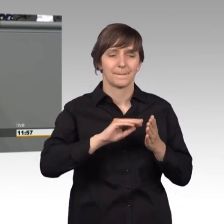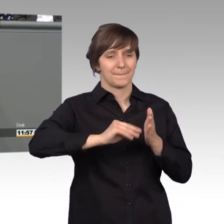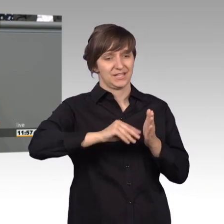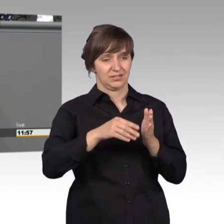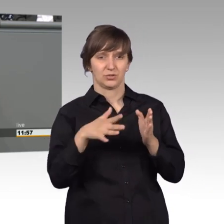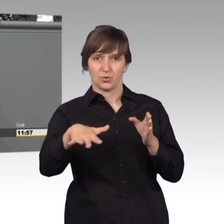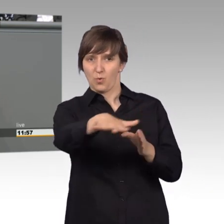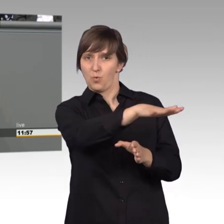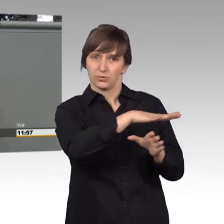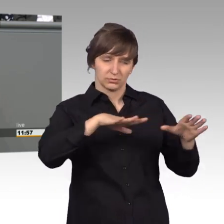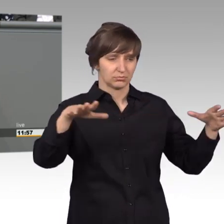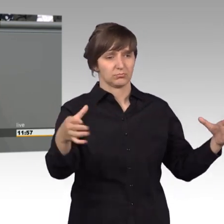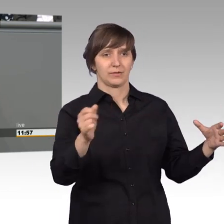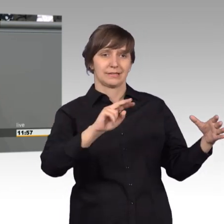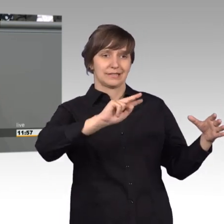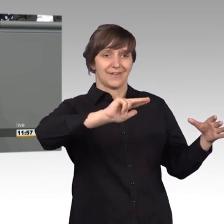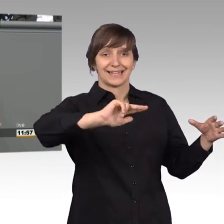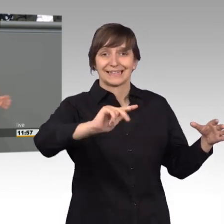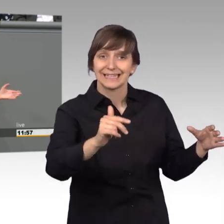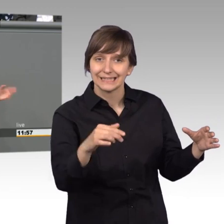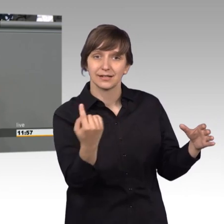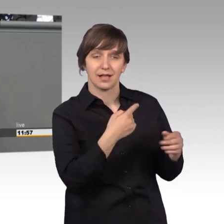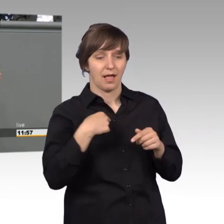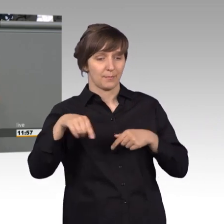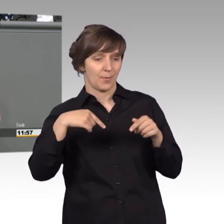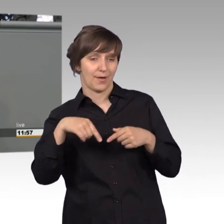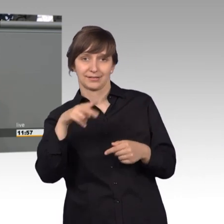gar nicht zu sehen bekommen, als Abgeordnete natürlich auf einem